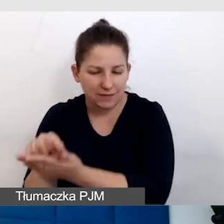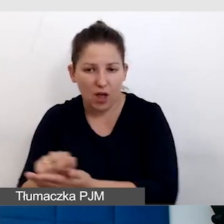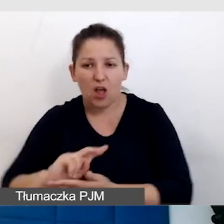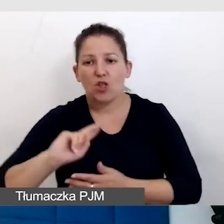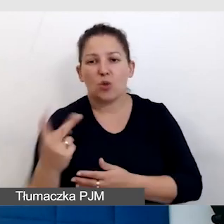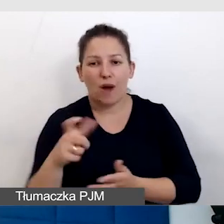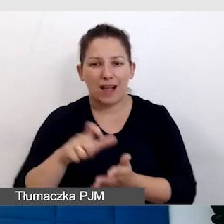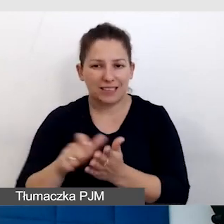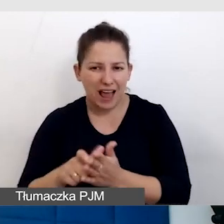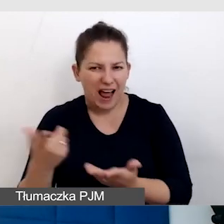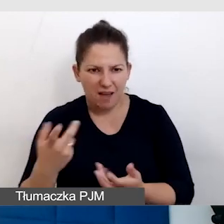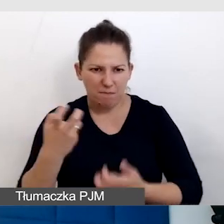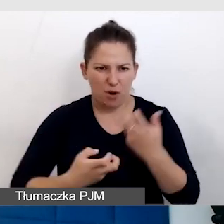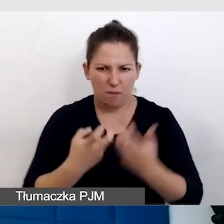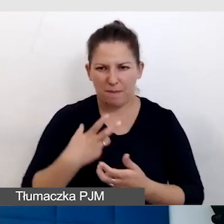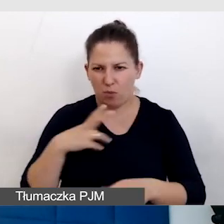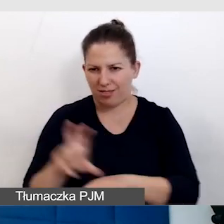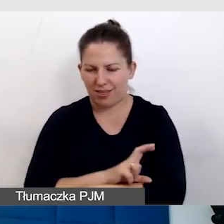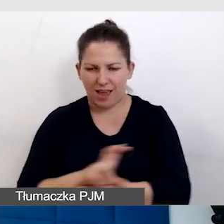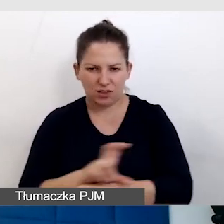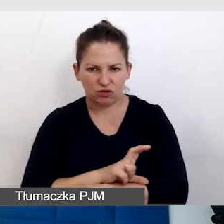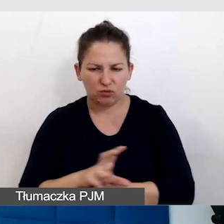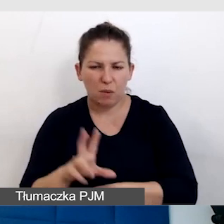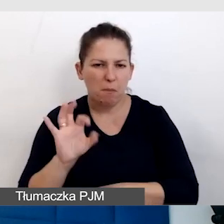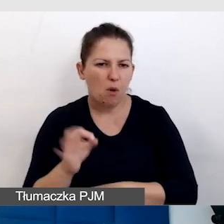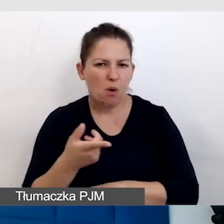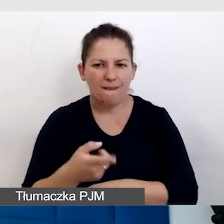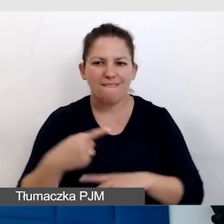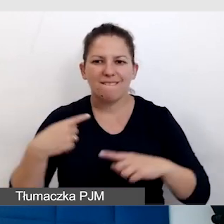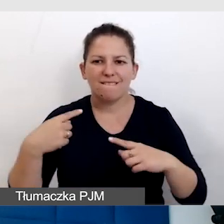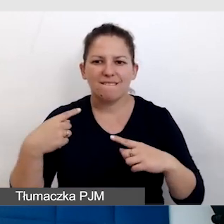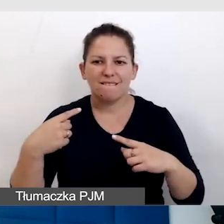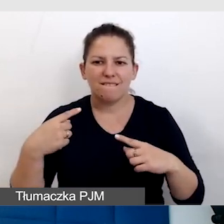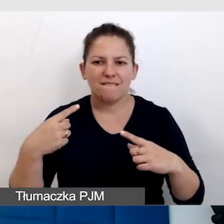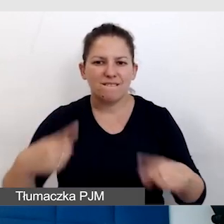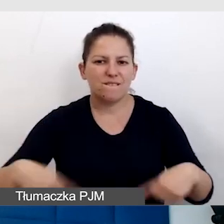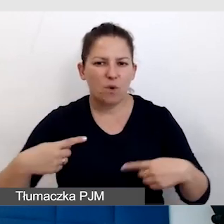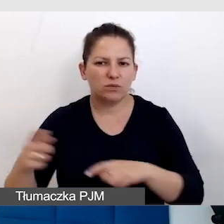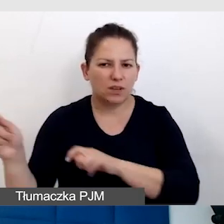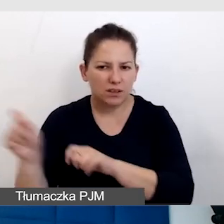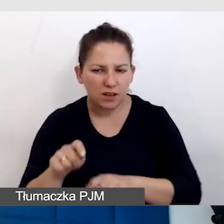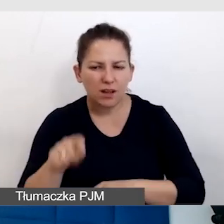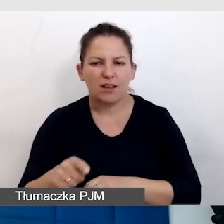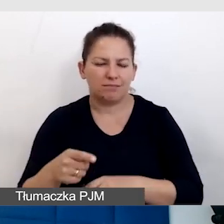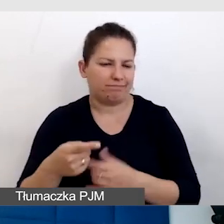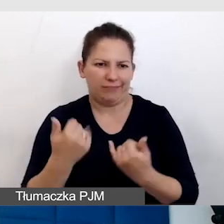Ale i tak mieliśmy problem techniczny, bo wózek, który do nas przyjechał, okazał się ponadstandardowy i był zbyt ciężki.